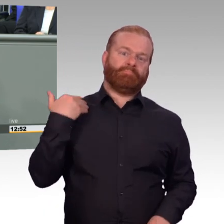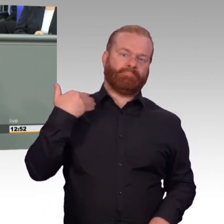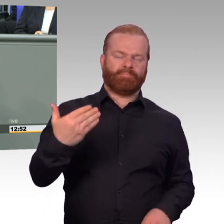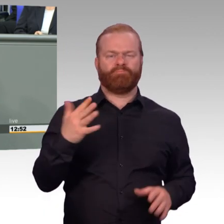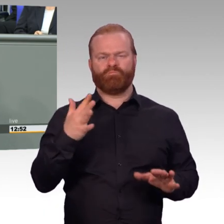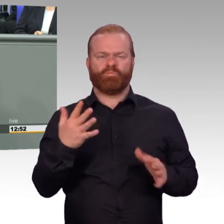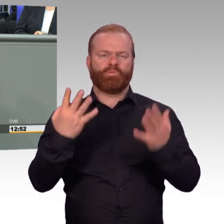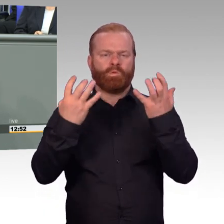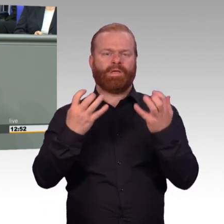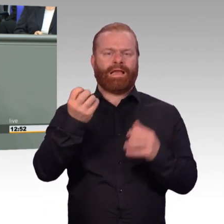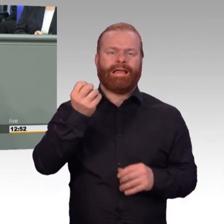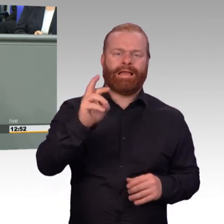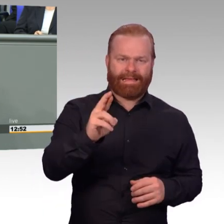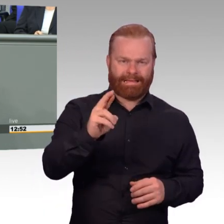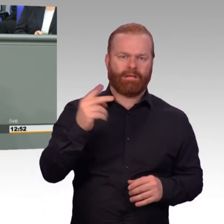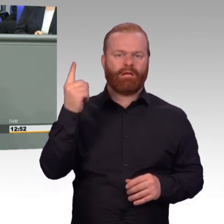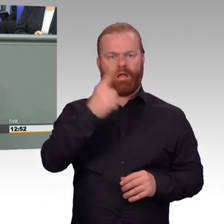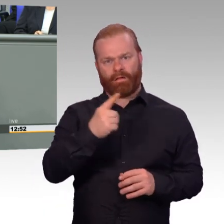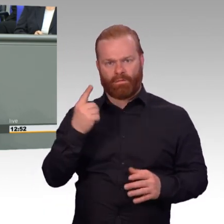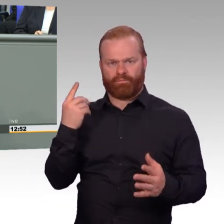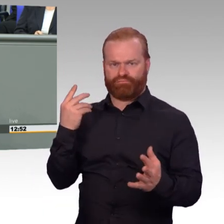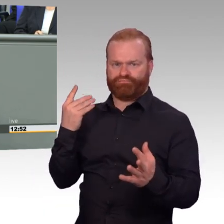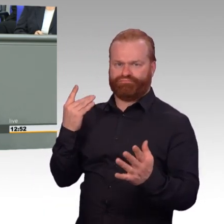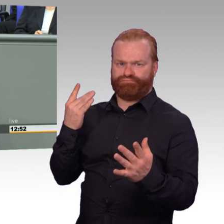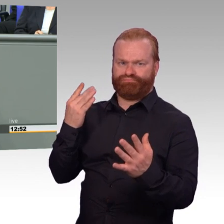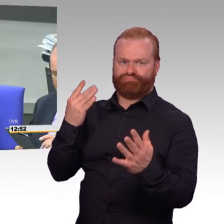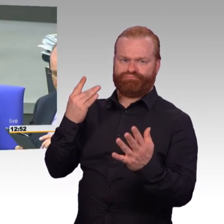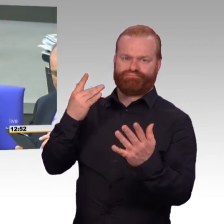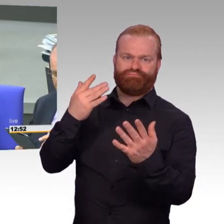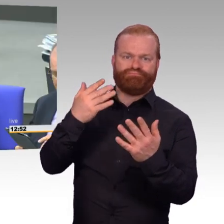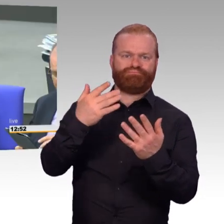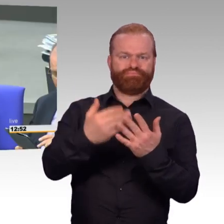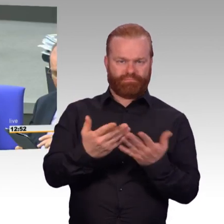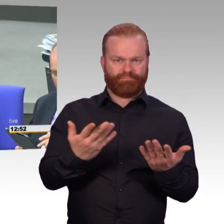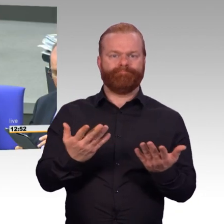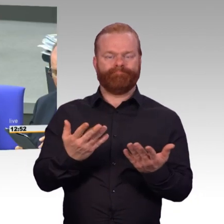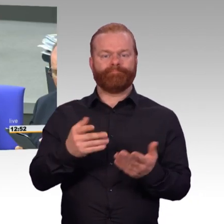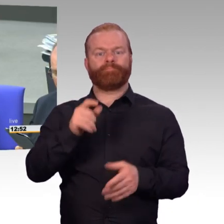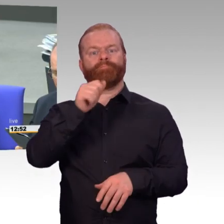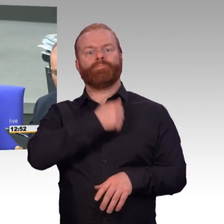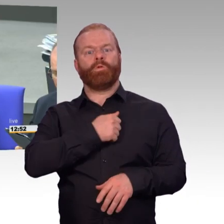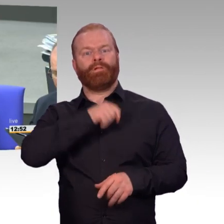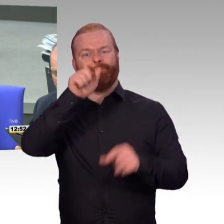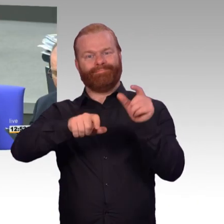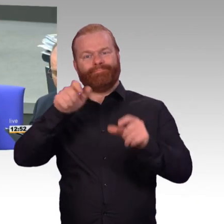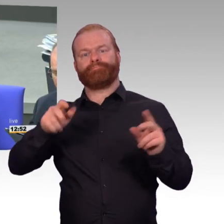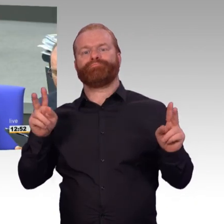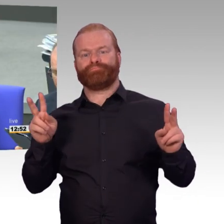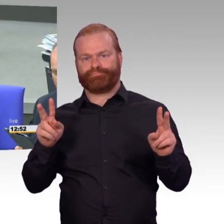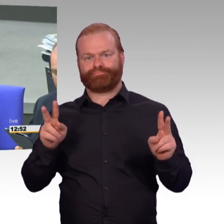durch die von der Frau Bundesministerin initiierte Trendwende, sie ist mehrfach angesprochen worden, gestoppt. Und die Anzahl der Zeitsoldaten